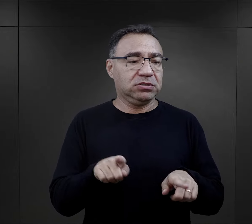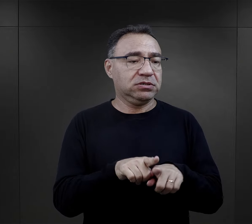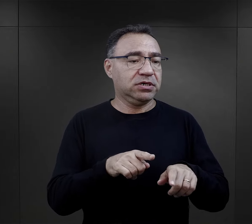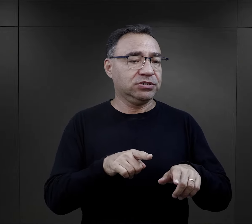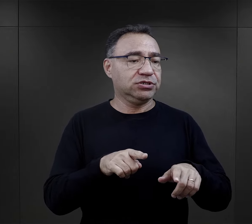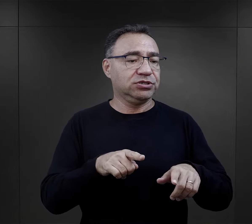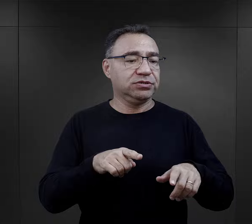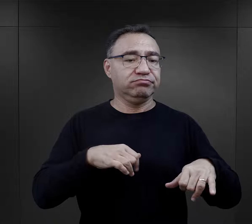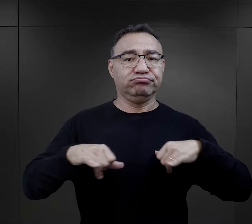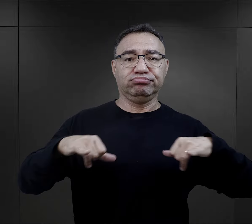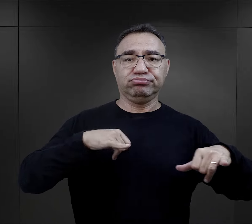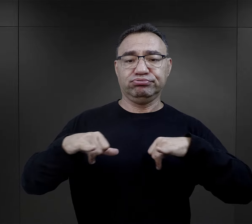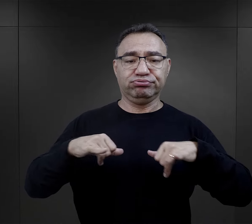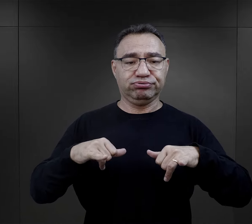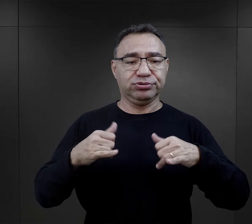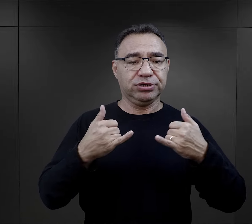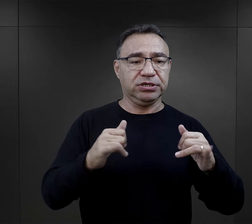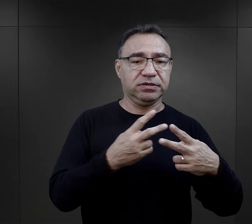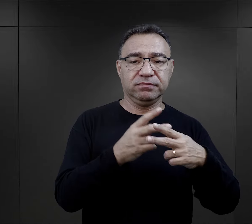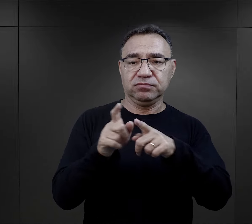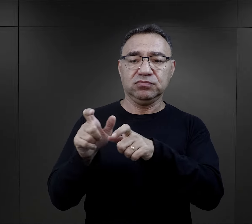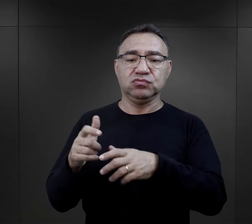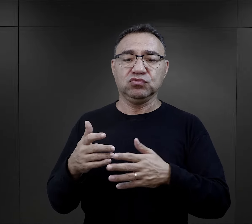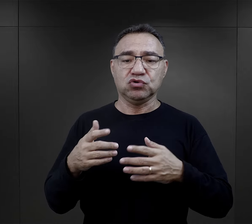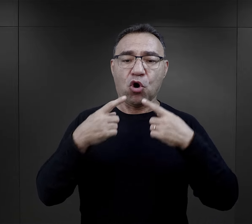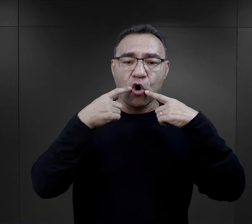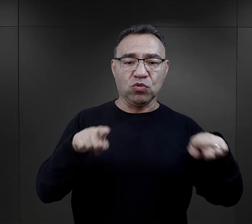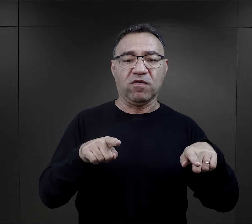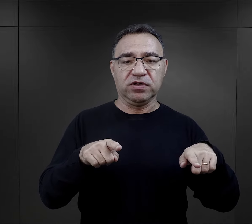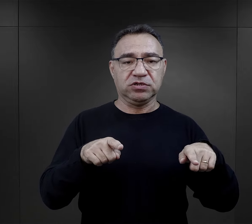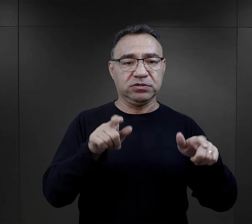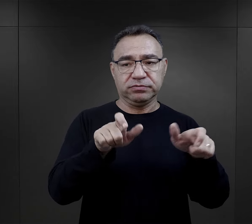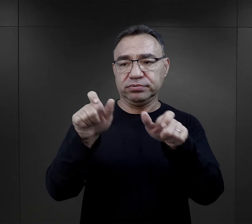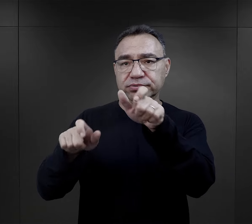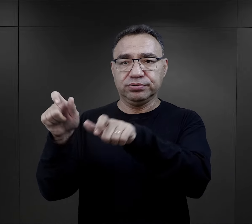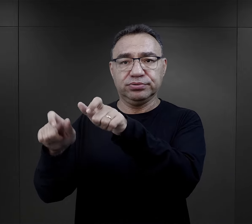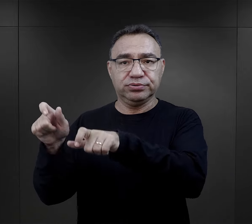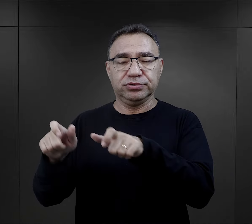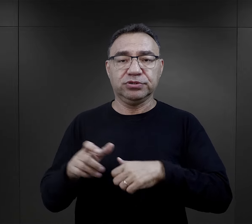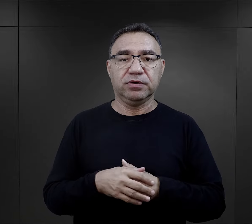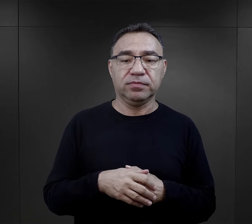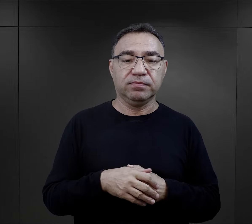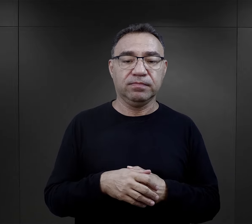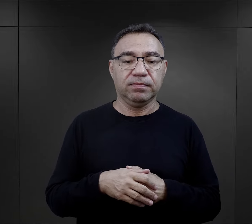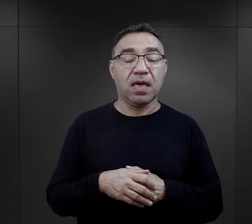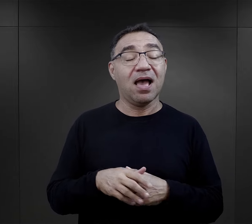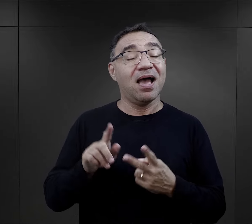Często kierowali innymi więźniami, więc to też stawiało ich w takiej sytuacji odpowiedzialności za innych.